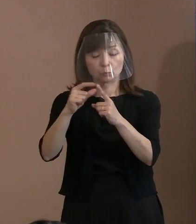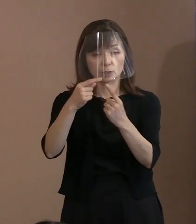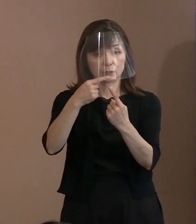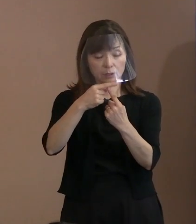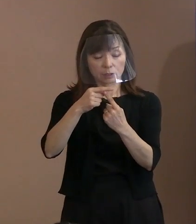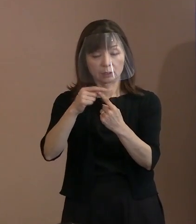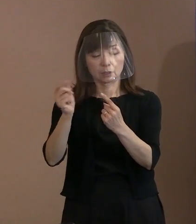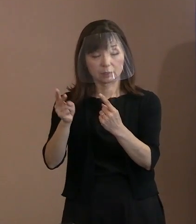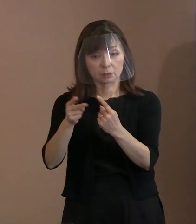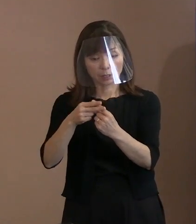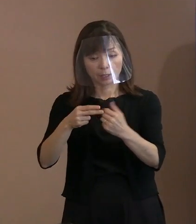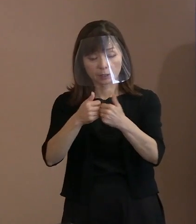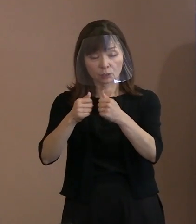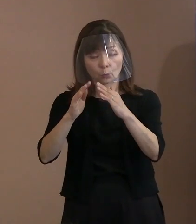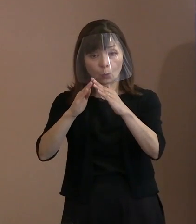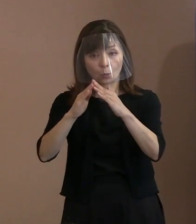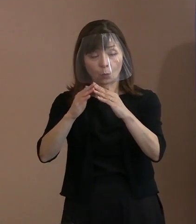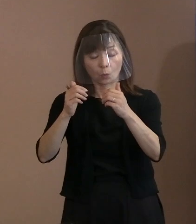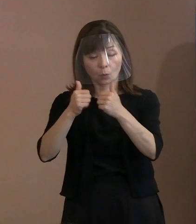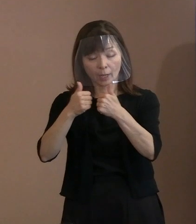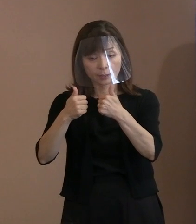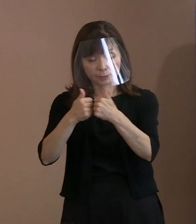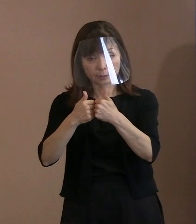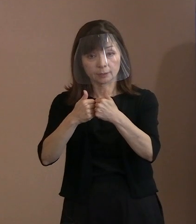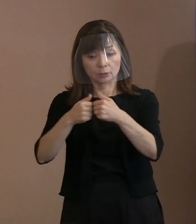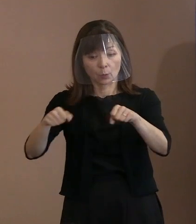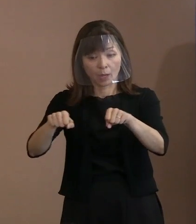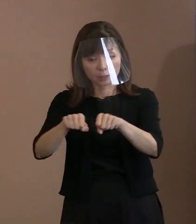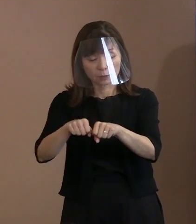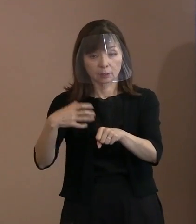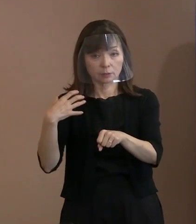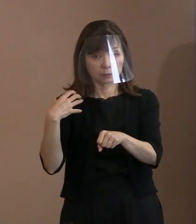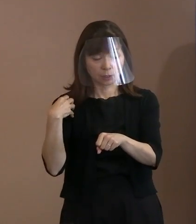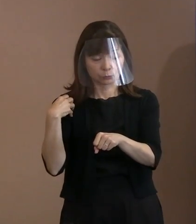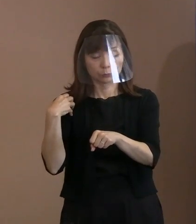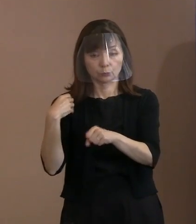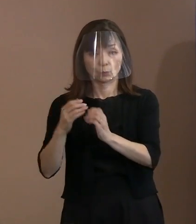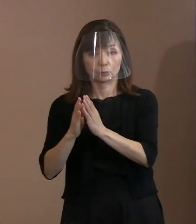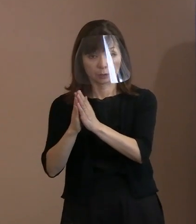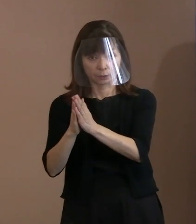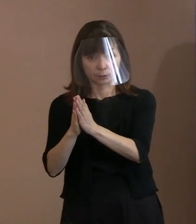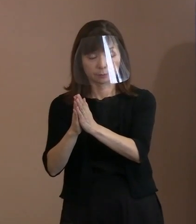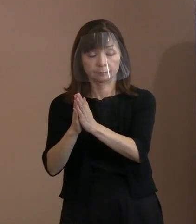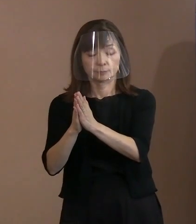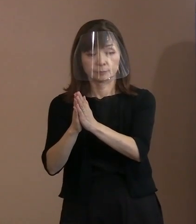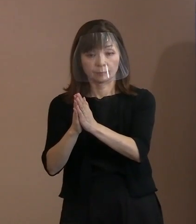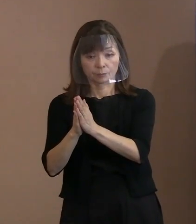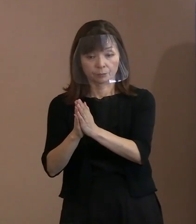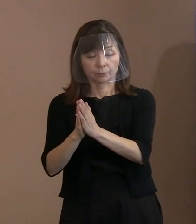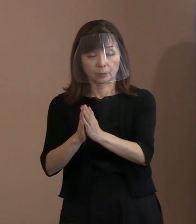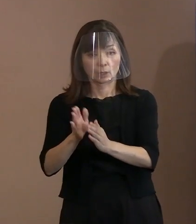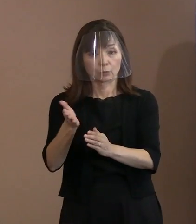橋渡し役を果たすとともに次回の 核兵器禁止条約の締約国会議に参加して､